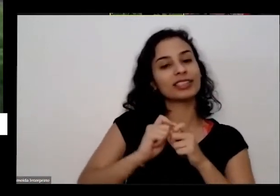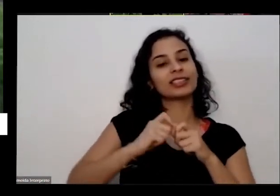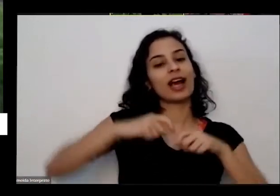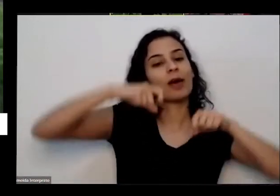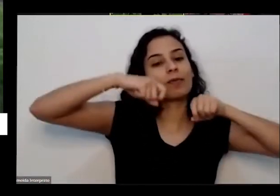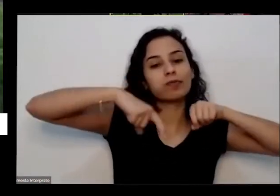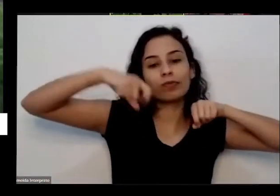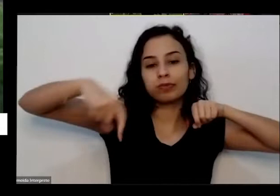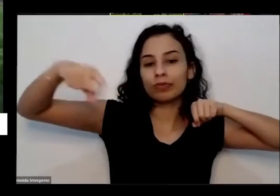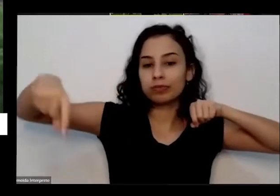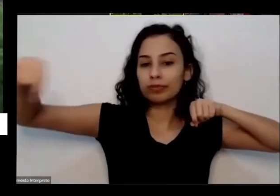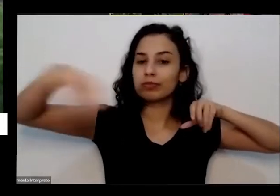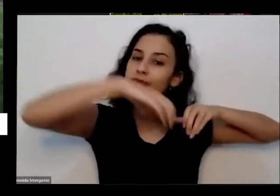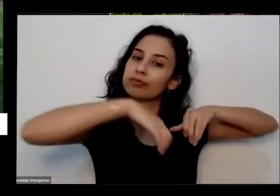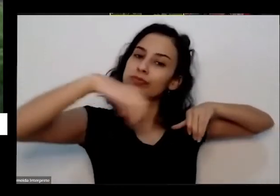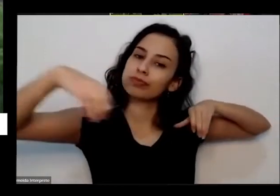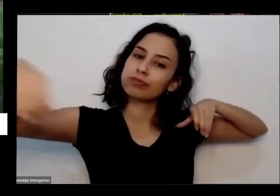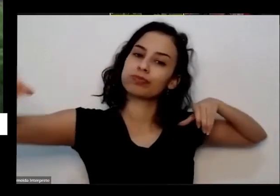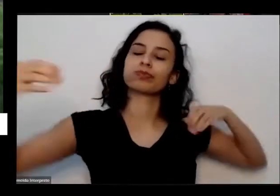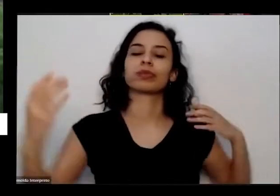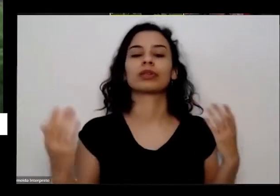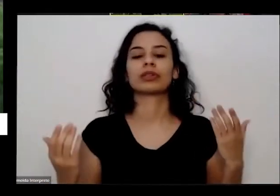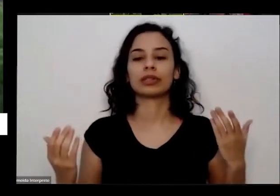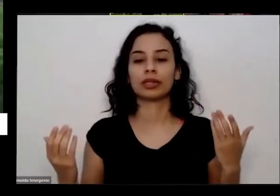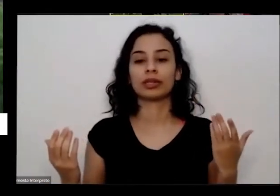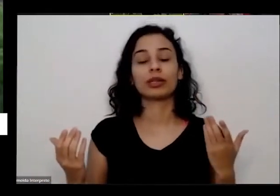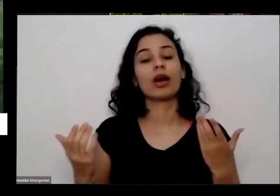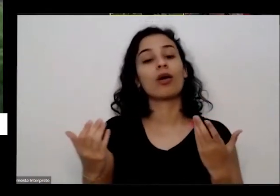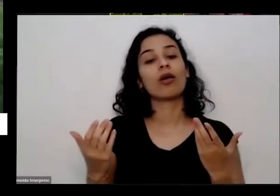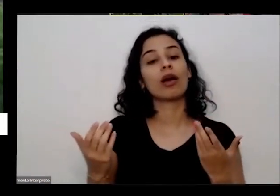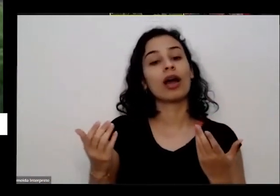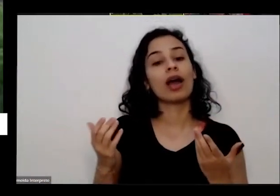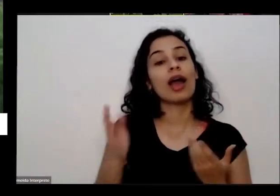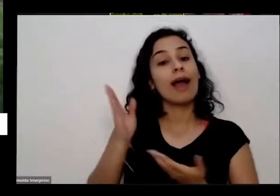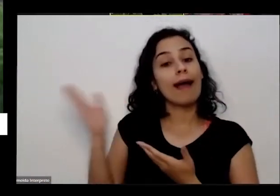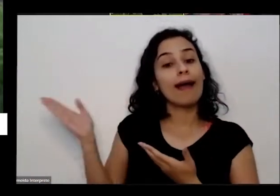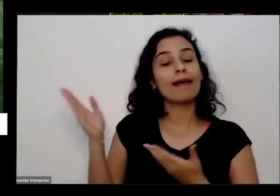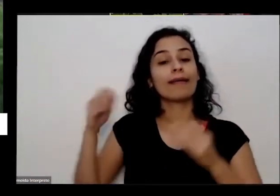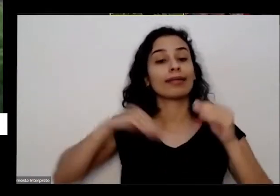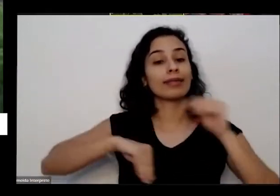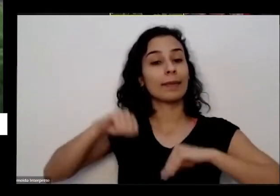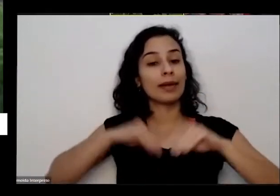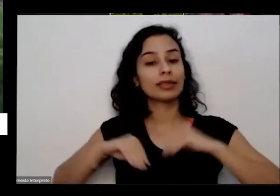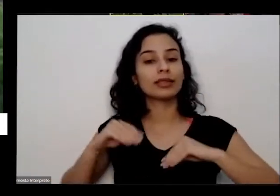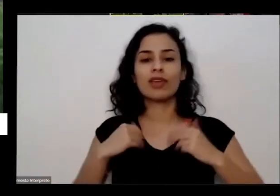comigo lá no passado também que eu tava depressivo cheguei brasileira e ela me ajudou a me salvar e